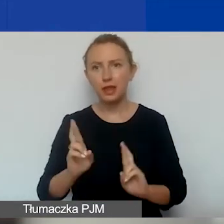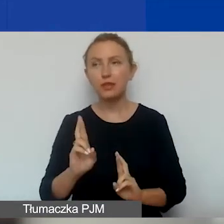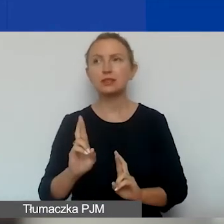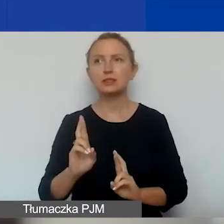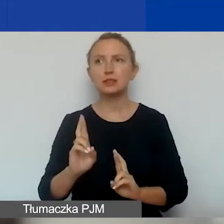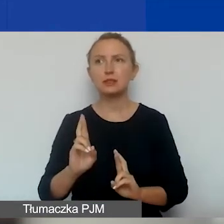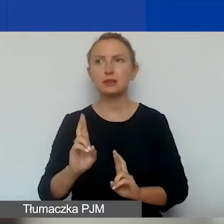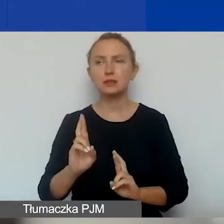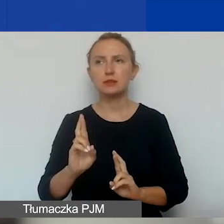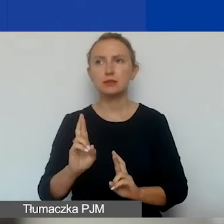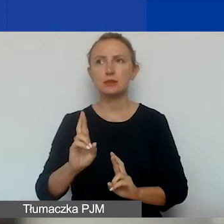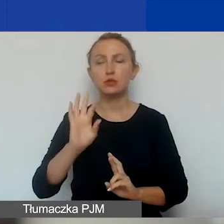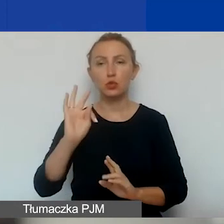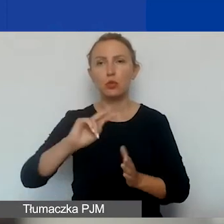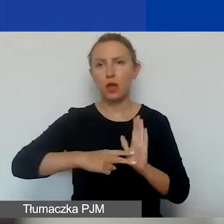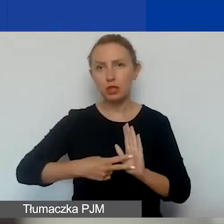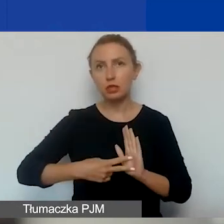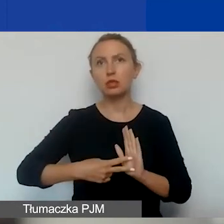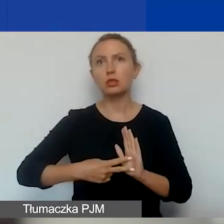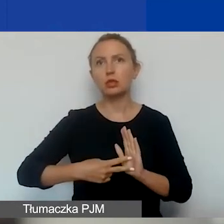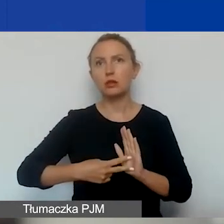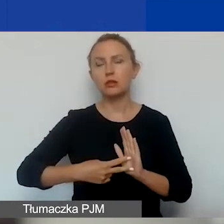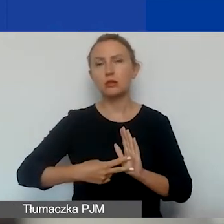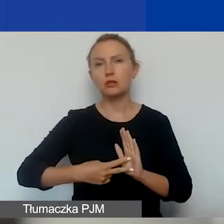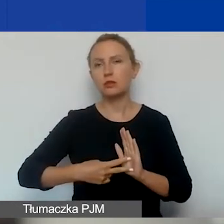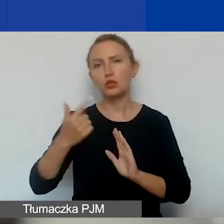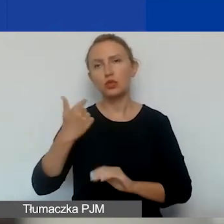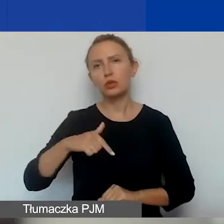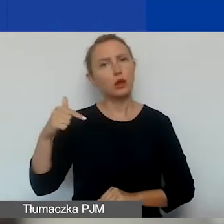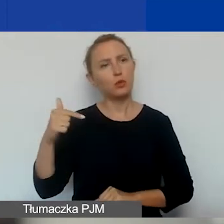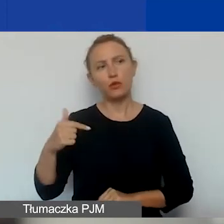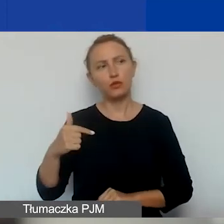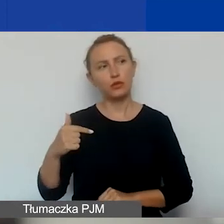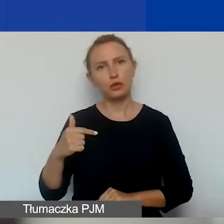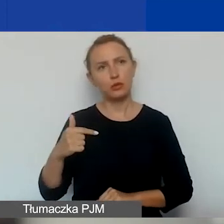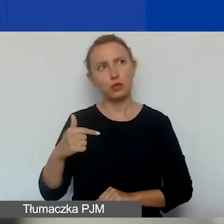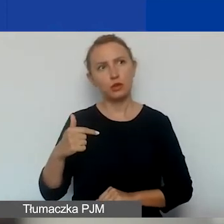ze swojego założenia nie powinny być długimi projektami.